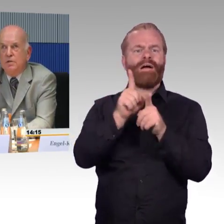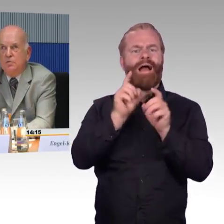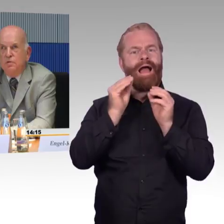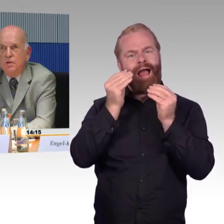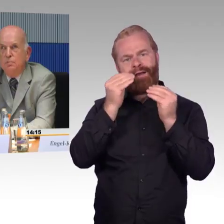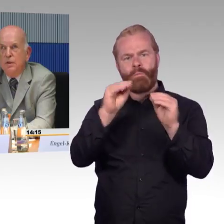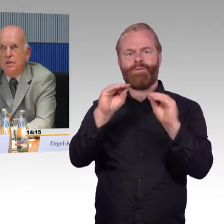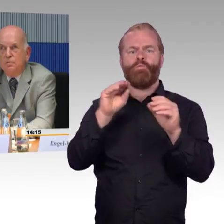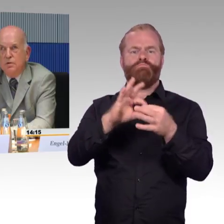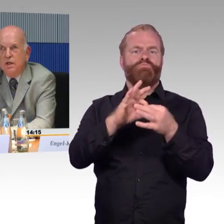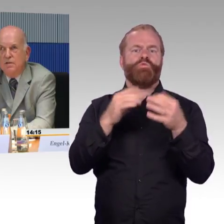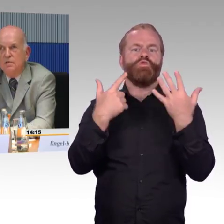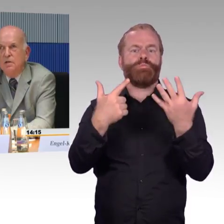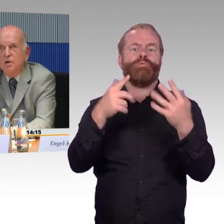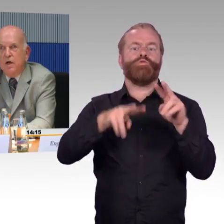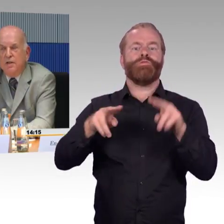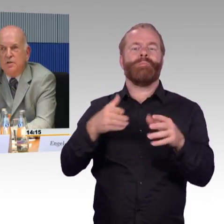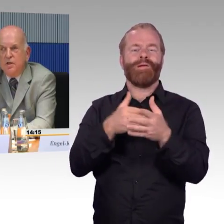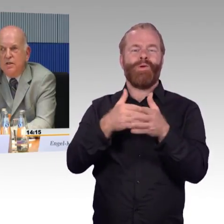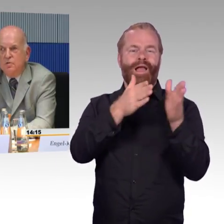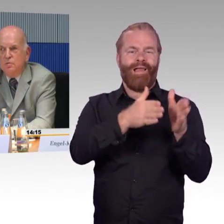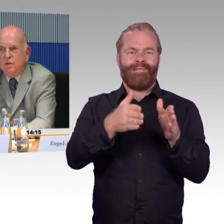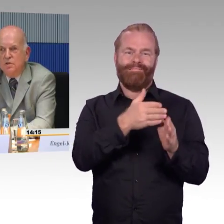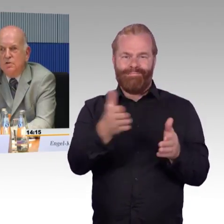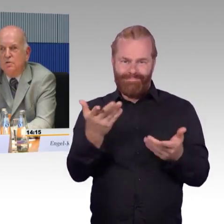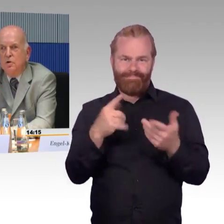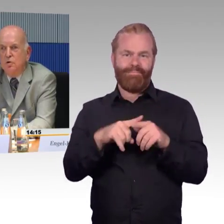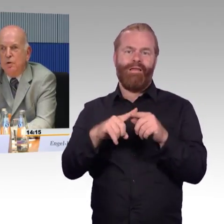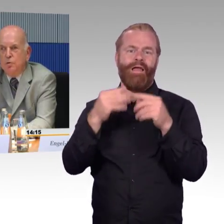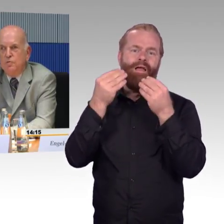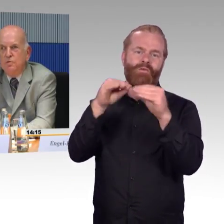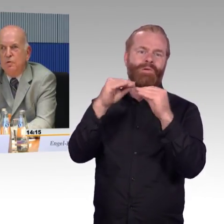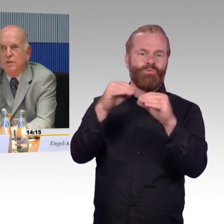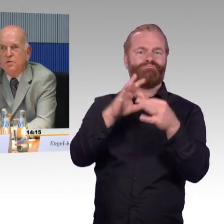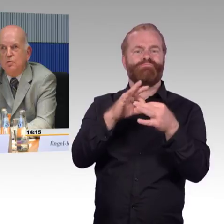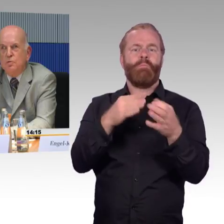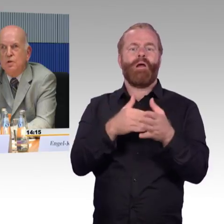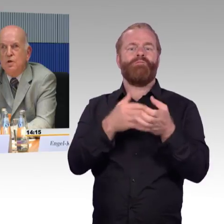aus der Sicht von sieben Behinderungsarten, bereitgestellt. Das sind überprüfte Informationen.